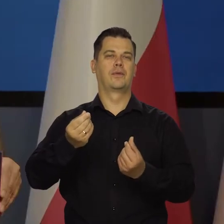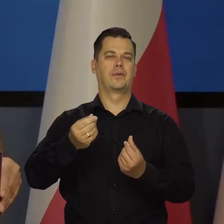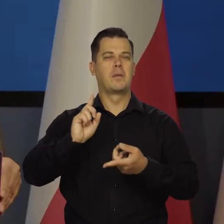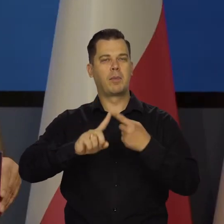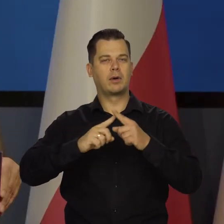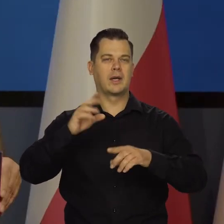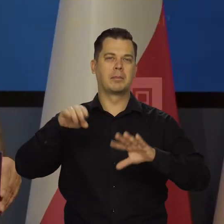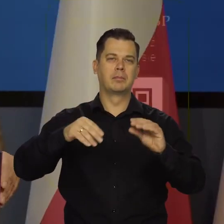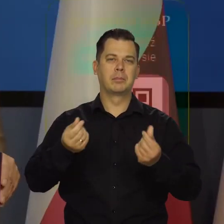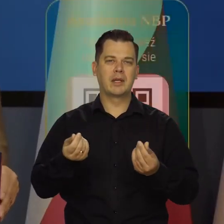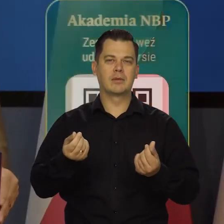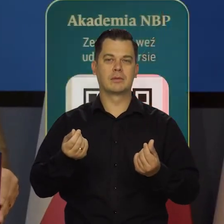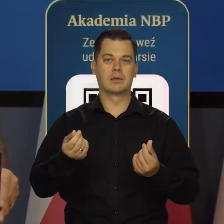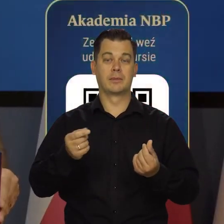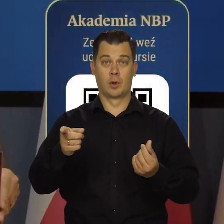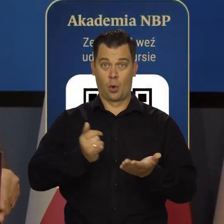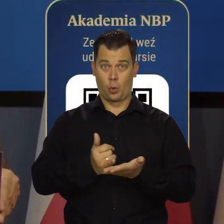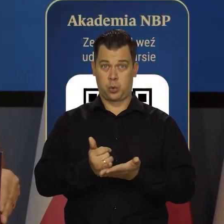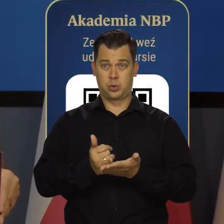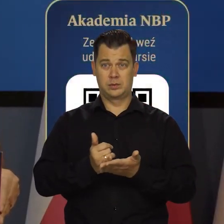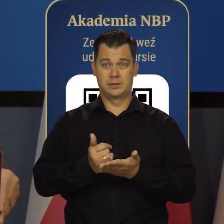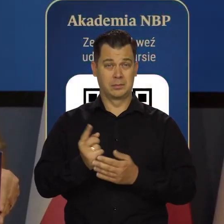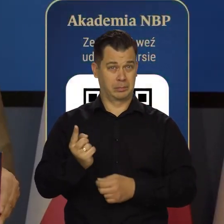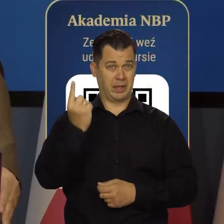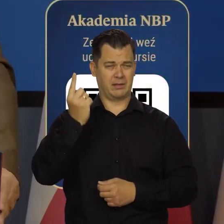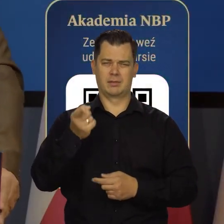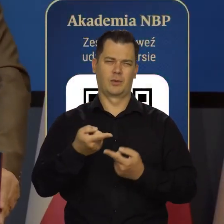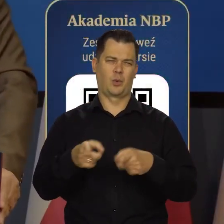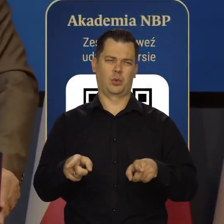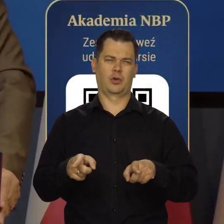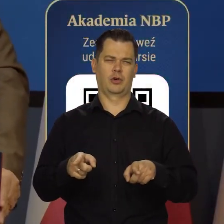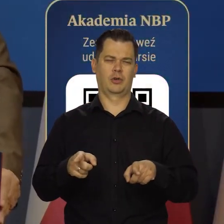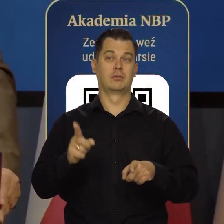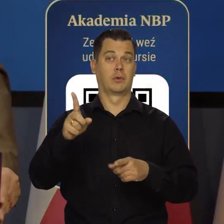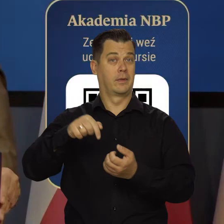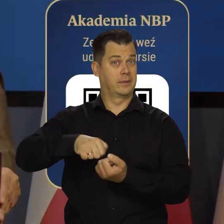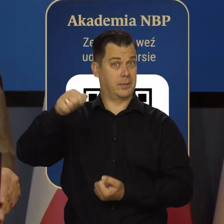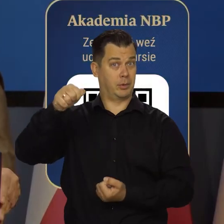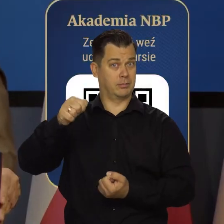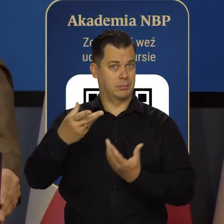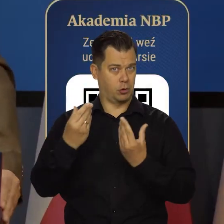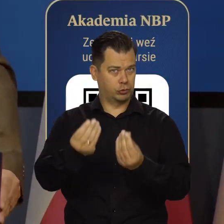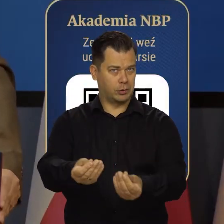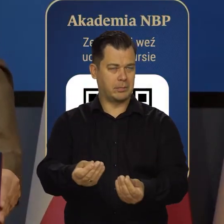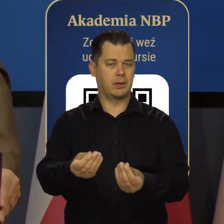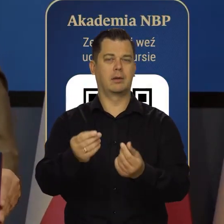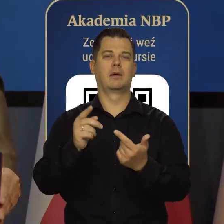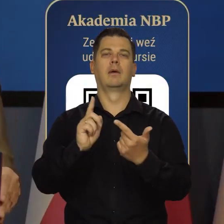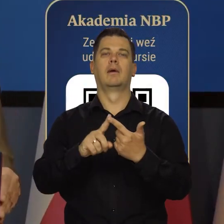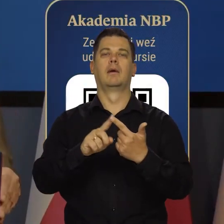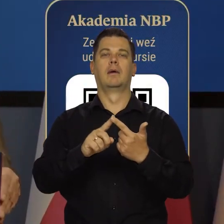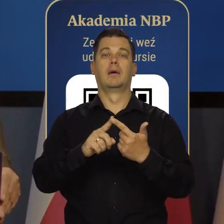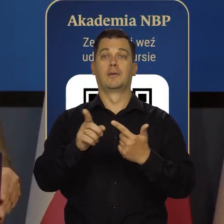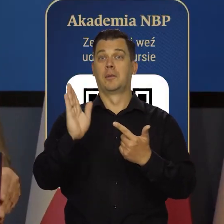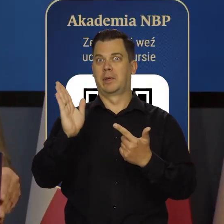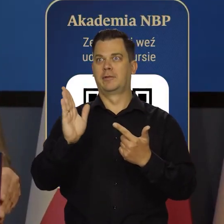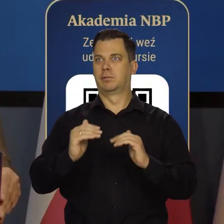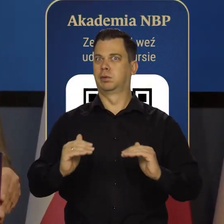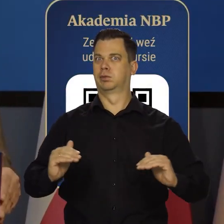I to wszystko. Ten kurs pierwszy jest krótki, ale oczywiście będzie dyplom uroczysty i mam nadzieję, że się będzie cieszył prestiżem.